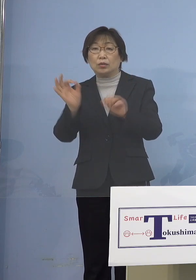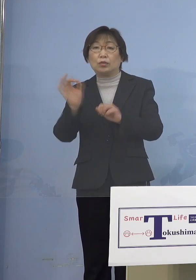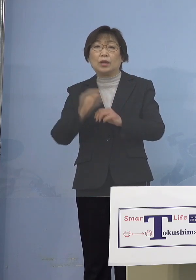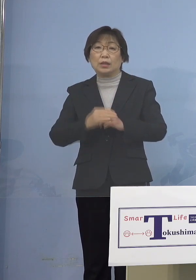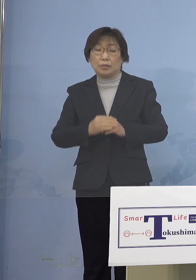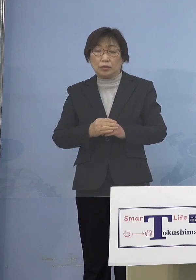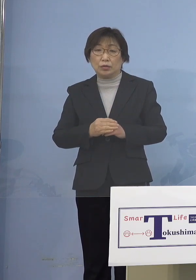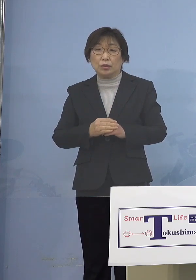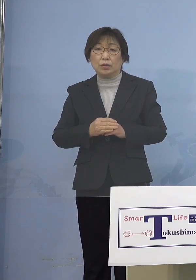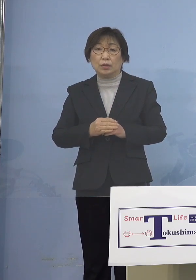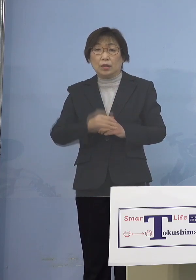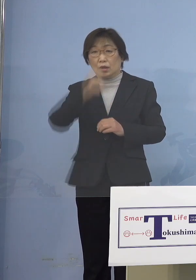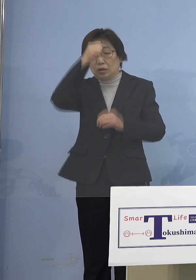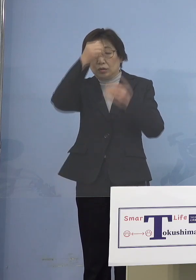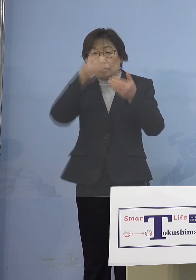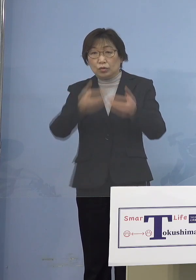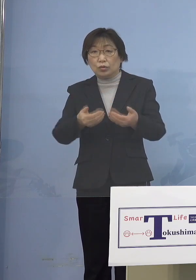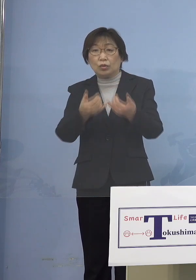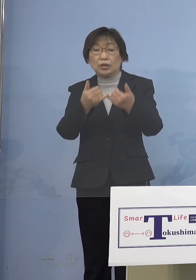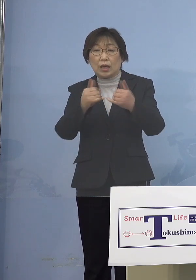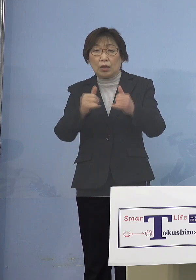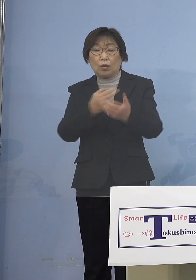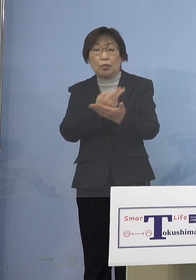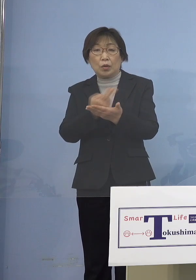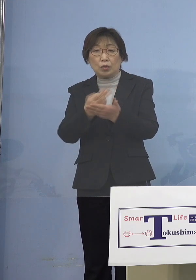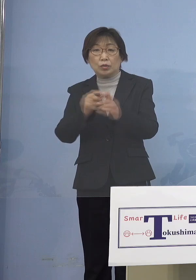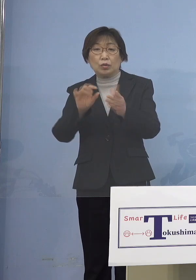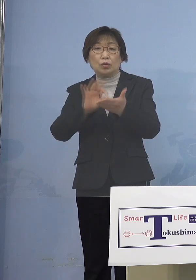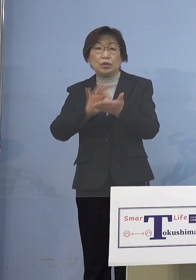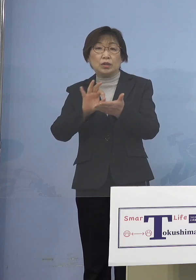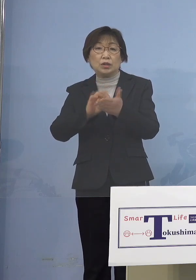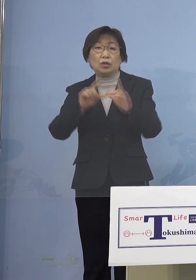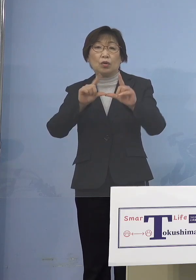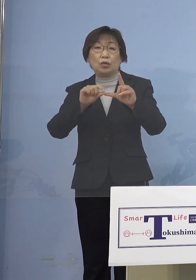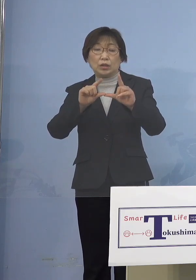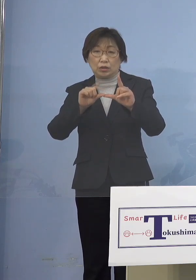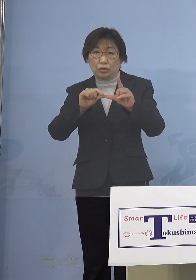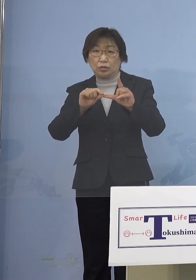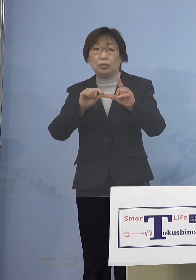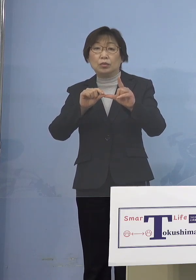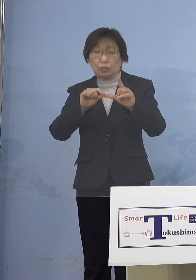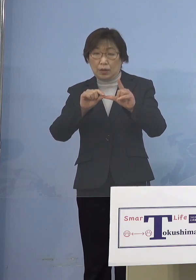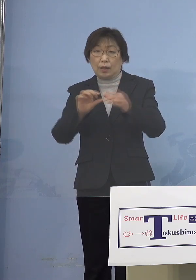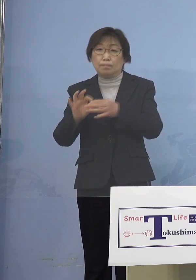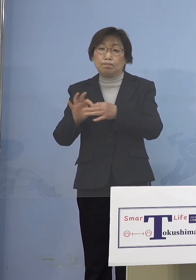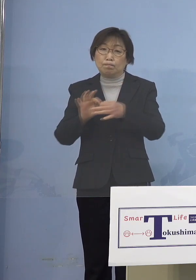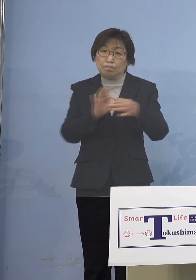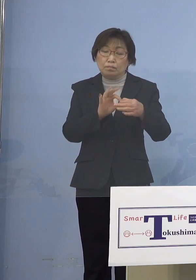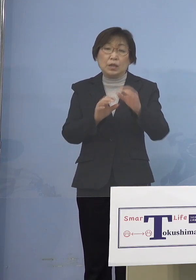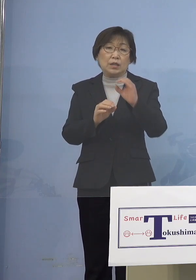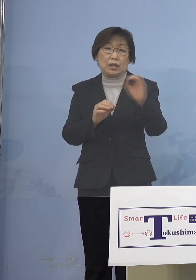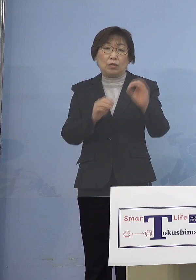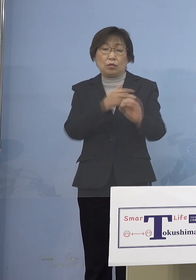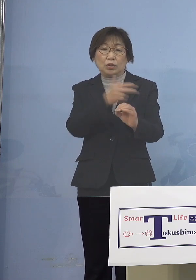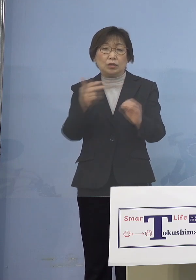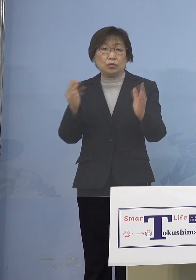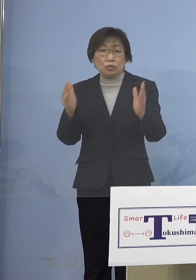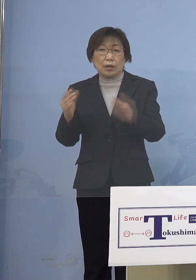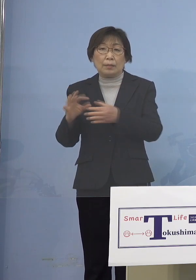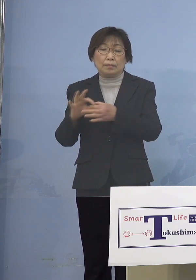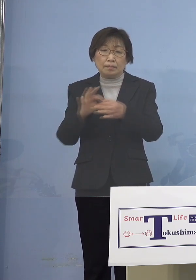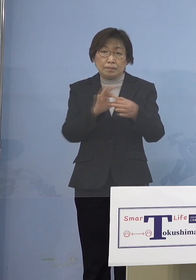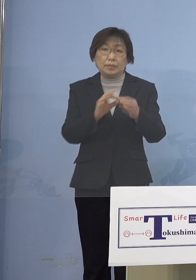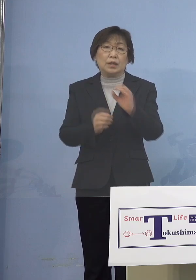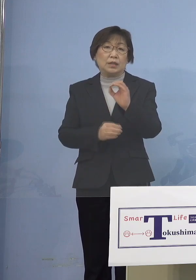また重症者用病床の使用率、引き続きゼロ 1週間ゼロということになります